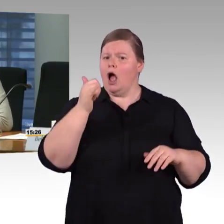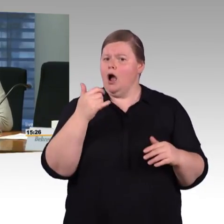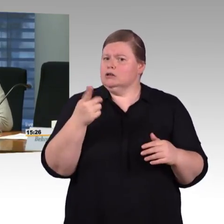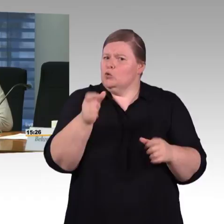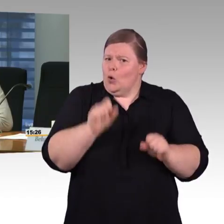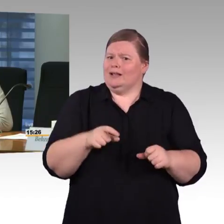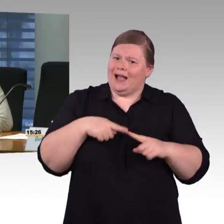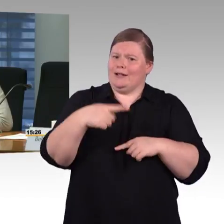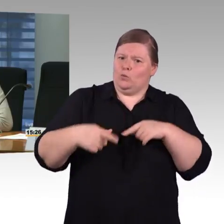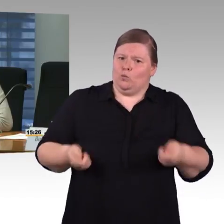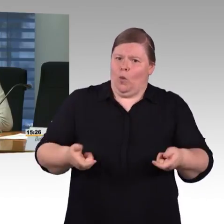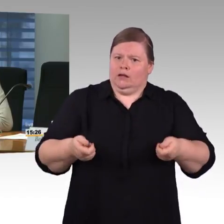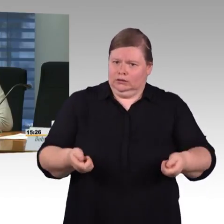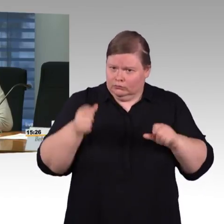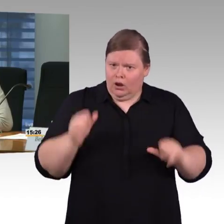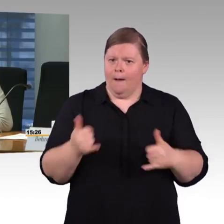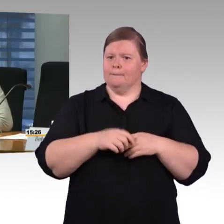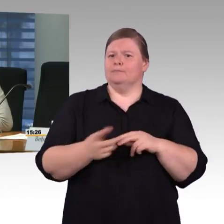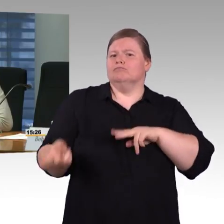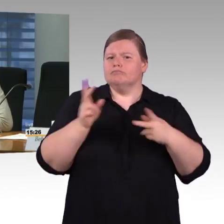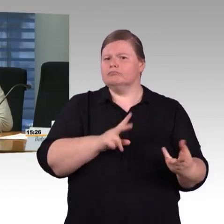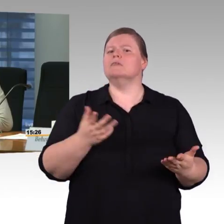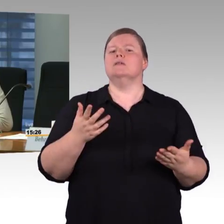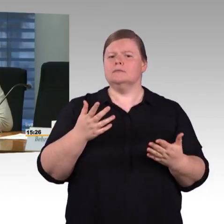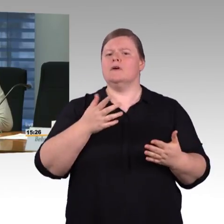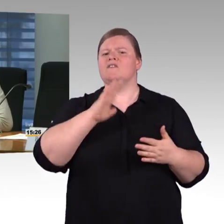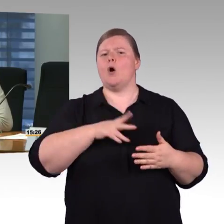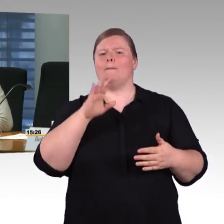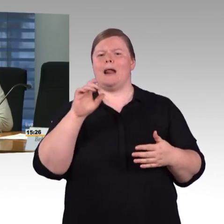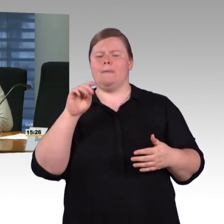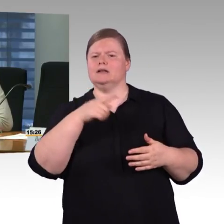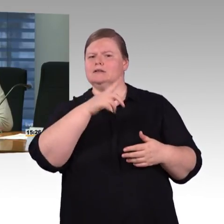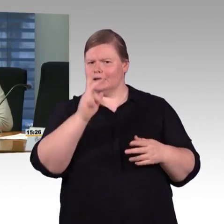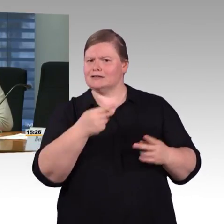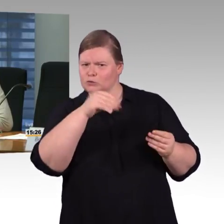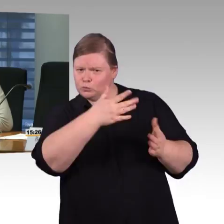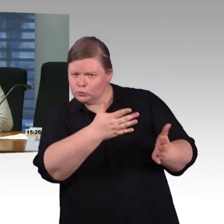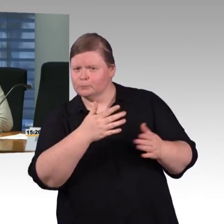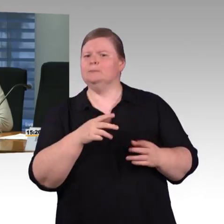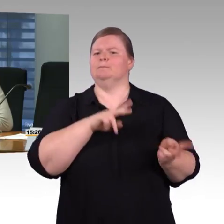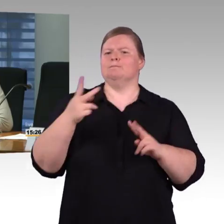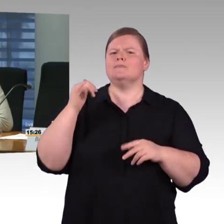ob ich am nächsten Bahnhof barrierefrei umsteigen kann. Ich habe keine Internetverbindung,